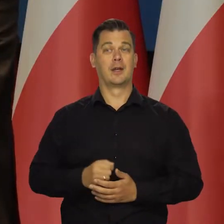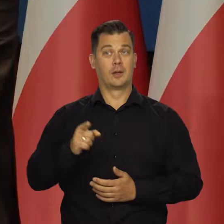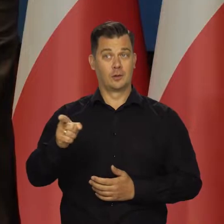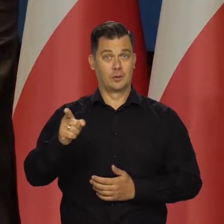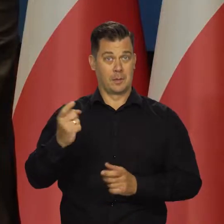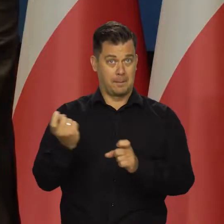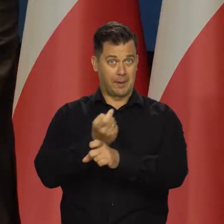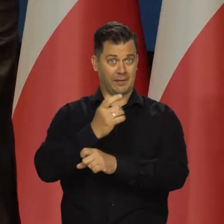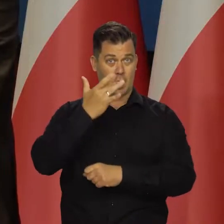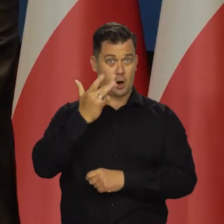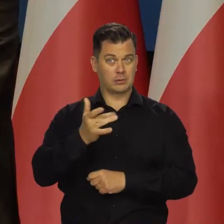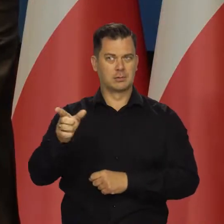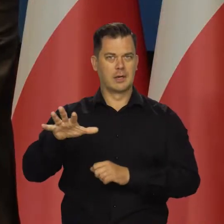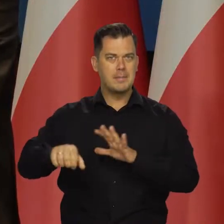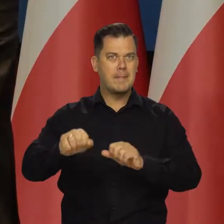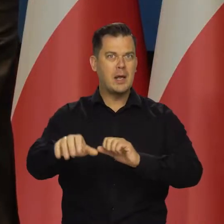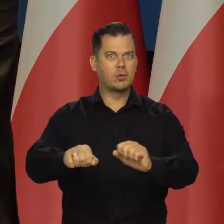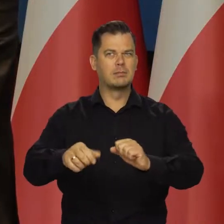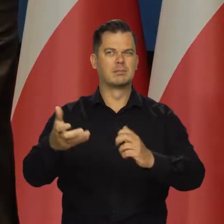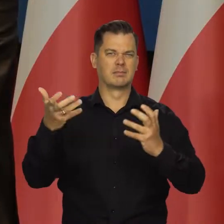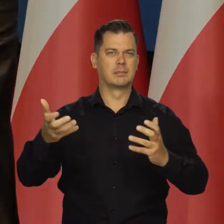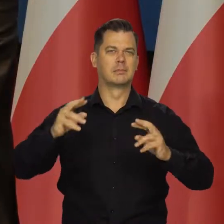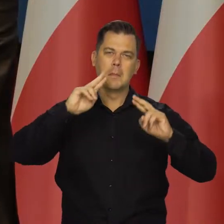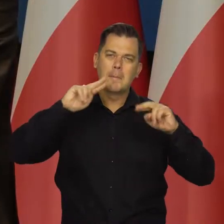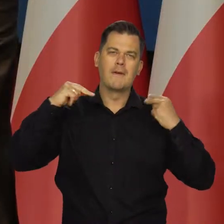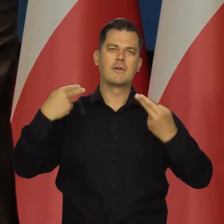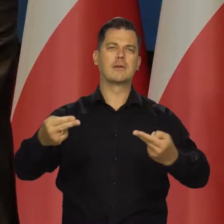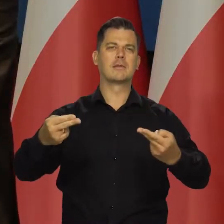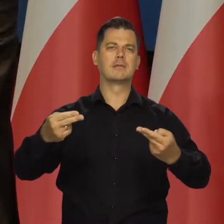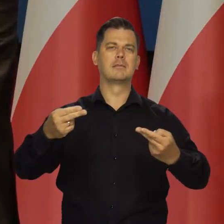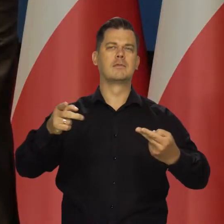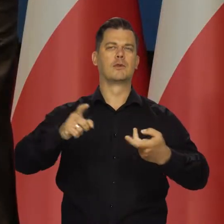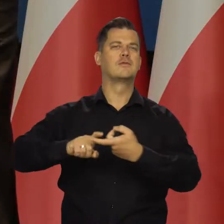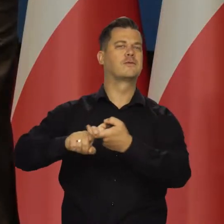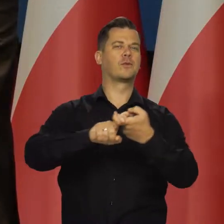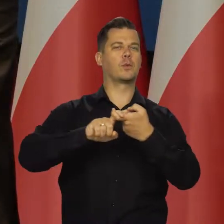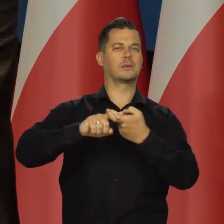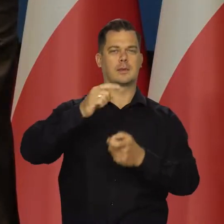To jest kraj agresywny i imperialistyczne, który chce odbudować dawny Związek Sowiecki,